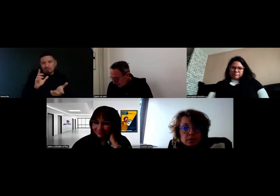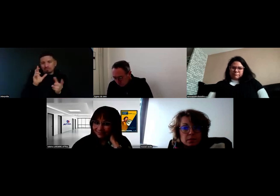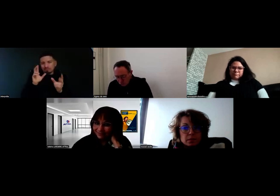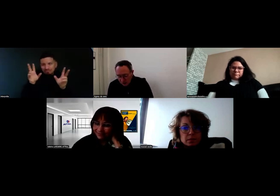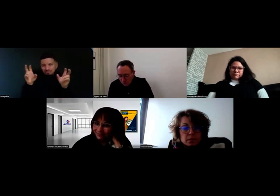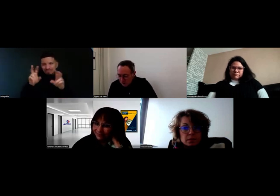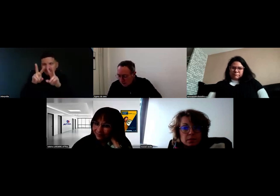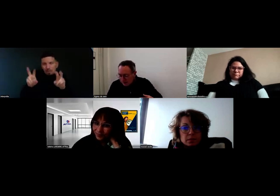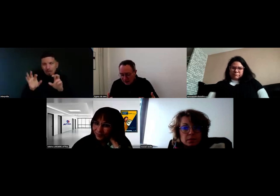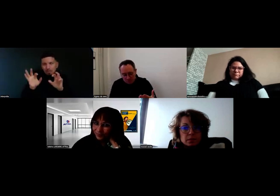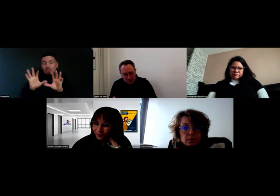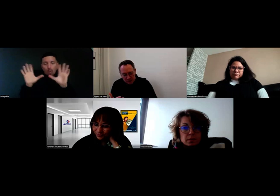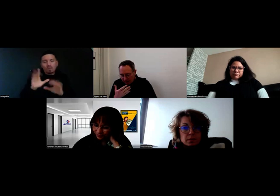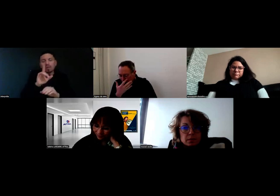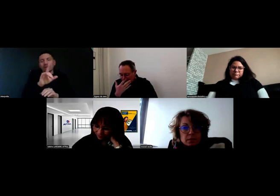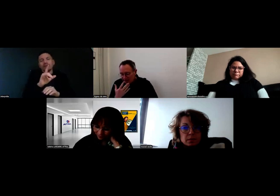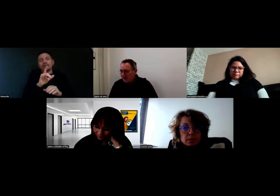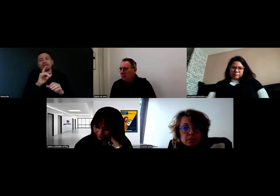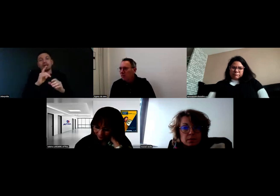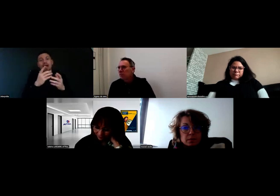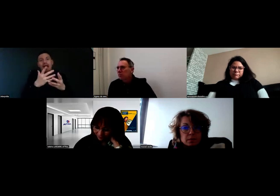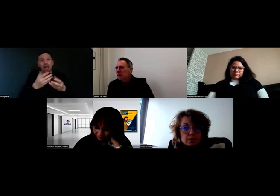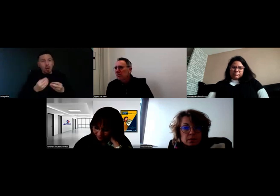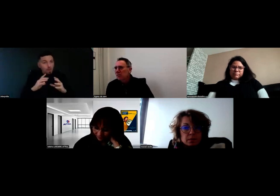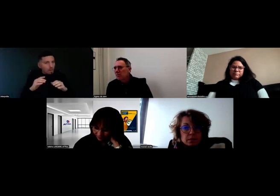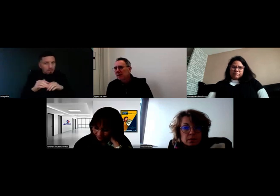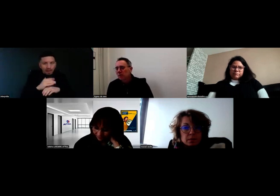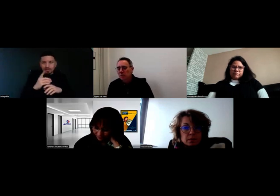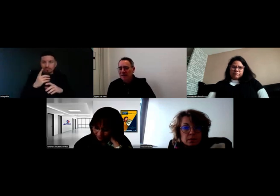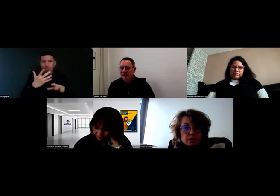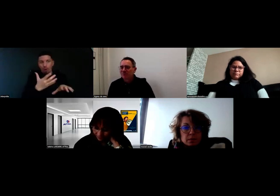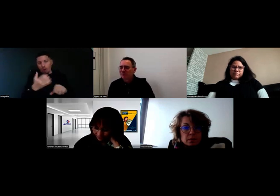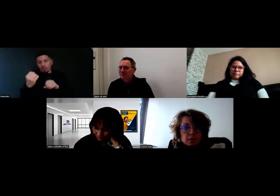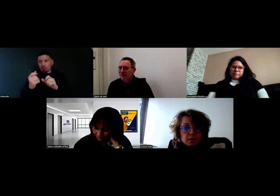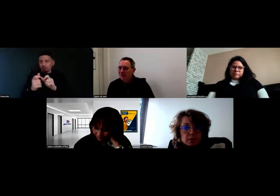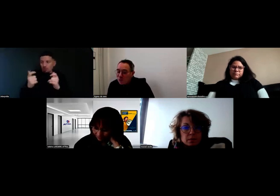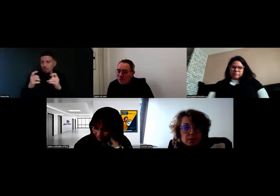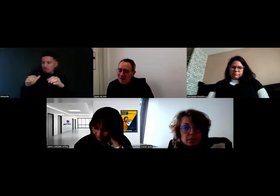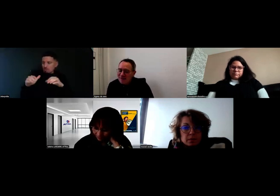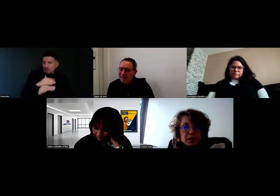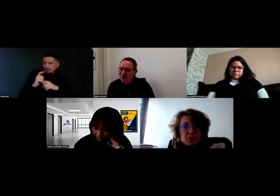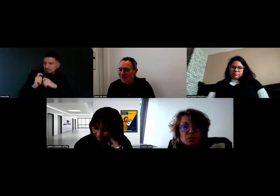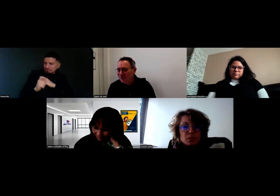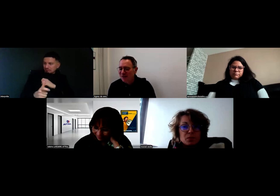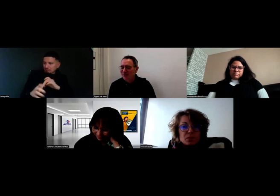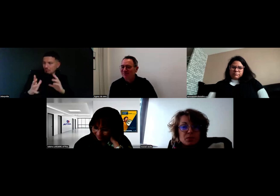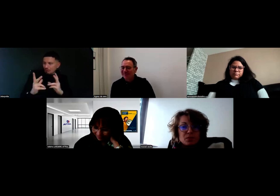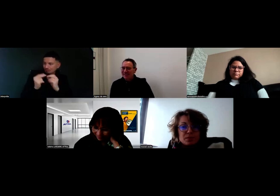Pouvez-vous nous dire comment s'est passé cet accueil, cette arrivée de Will au sein de l'entreprise ? Bonjour et merci d'être avec nous.